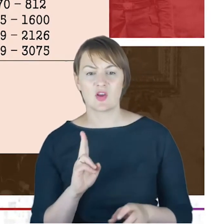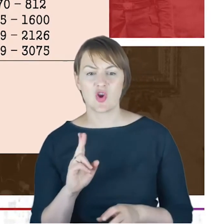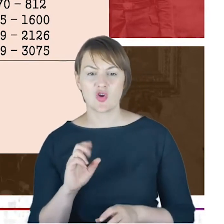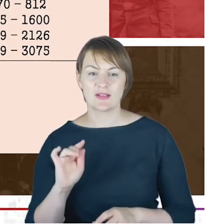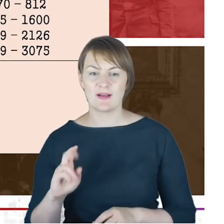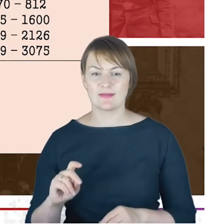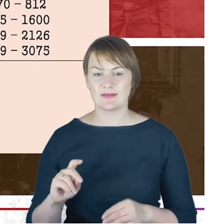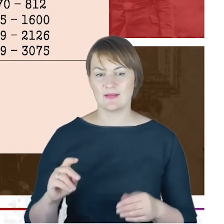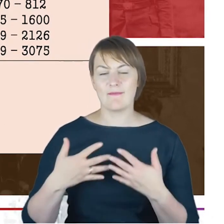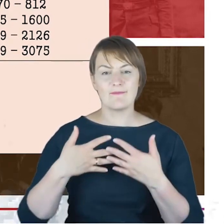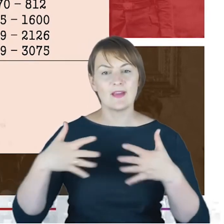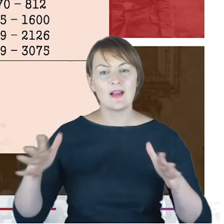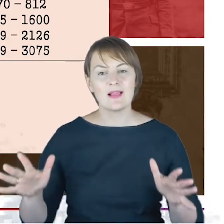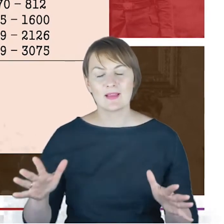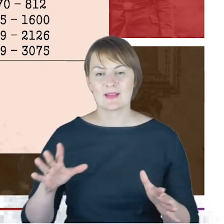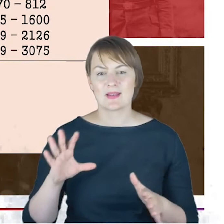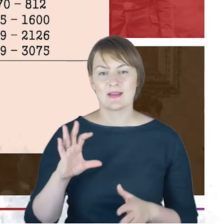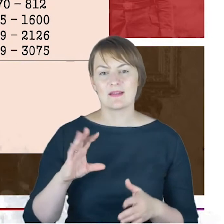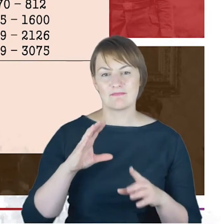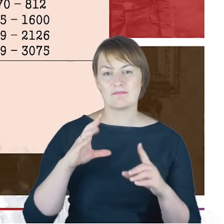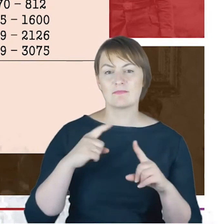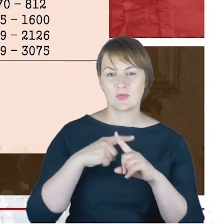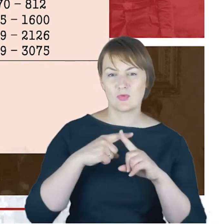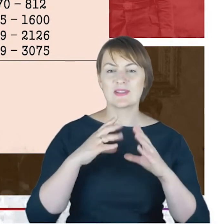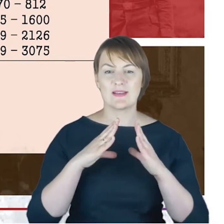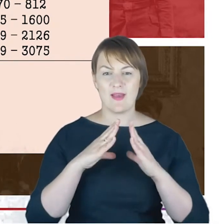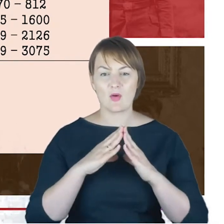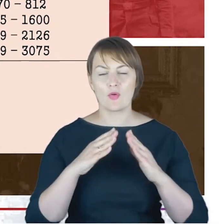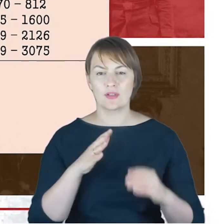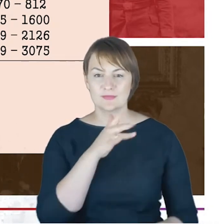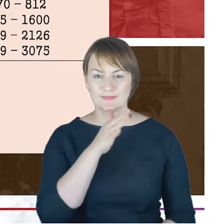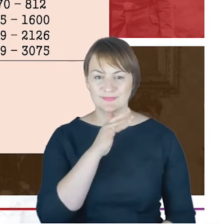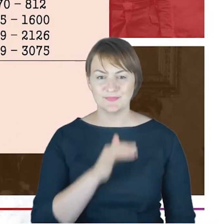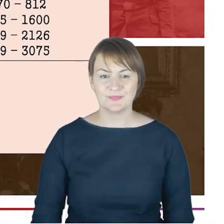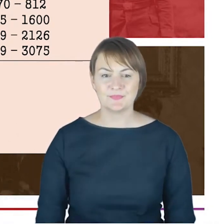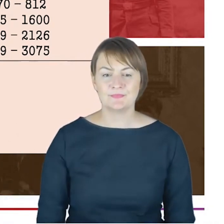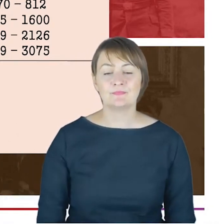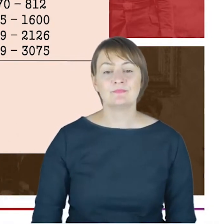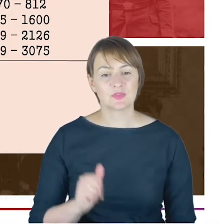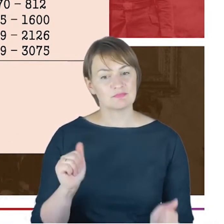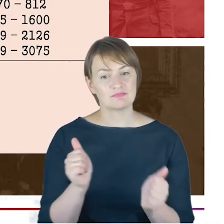W tych latach 1901–12 towarzyszy Rabin pomocniczy dr David Braunschweiger.